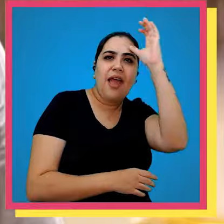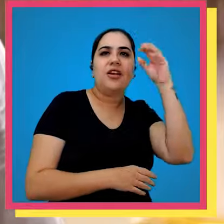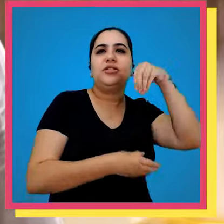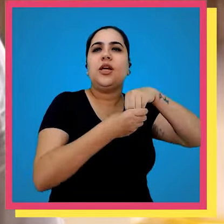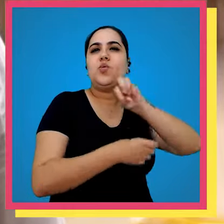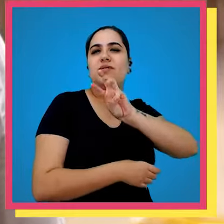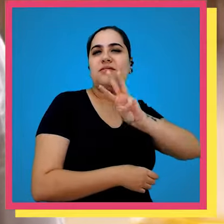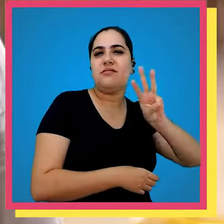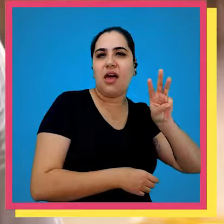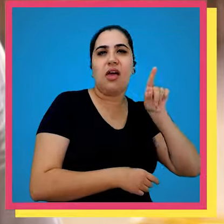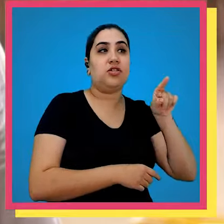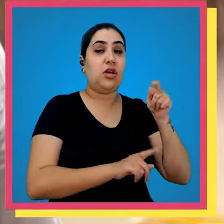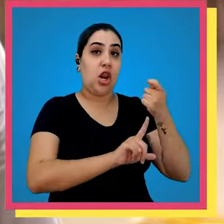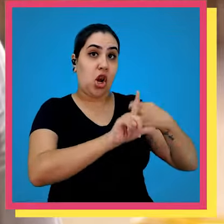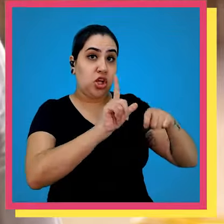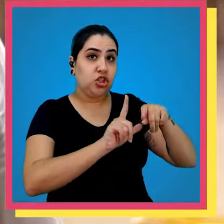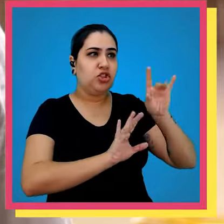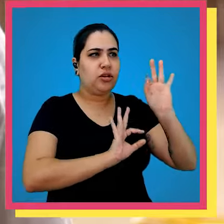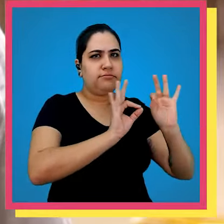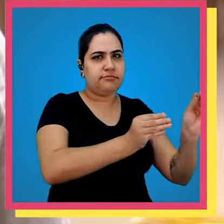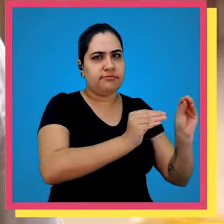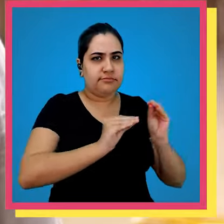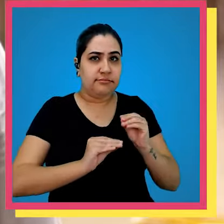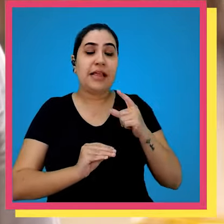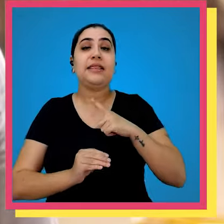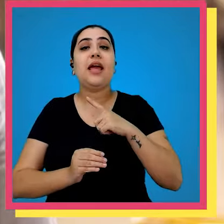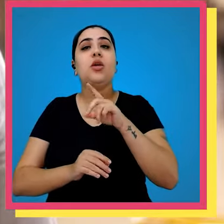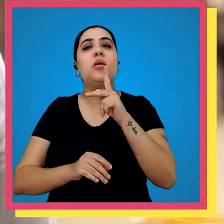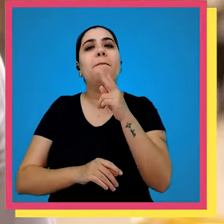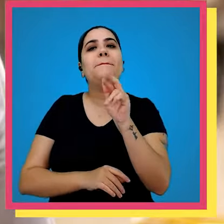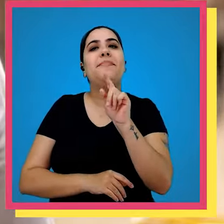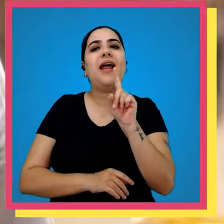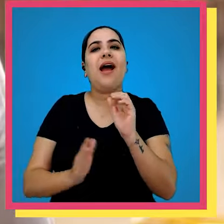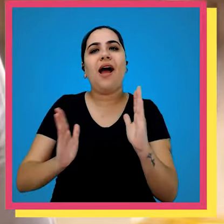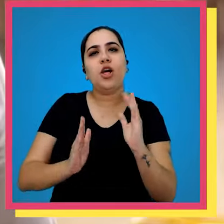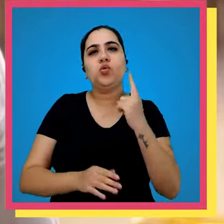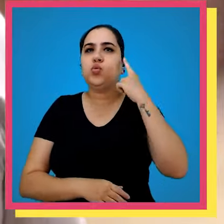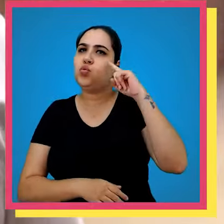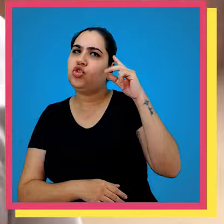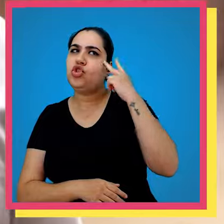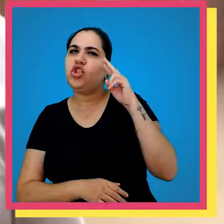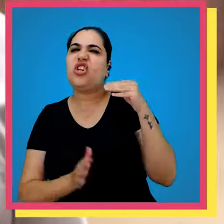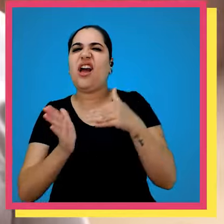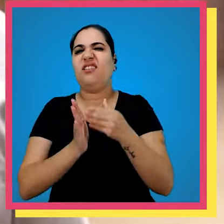são processados pela área de logística e são expedidos em prazos determinados e um dia dois